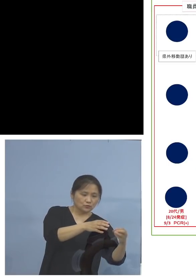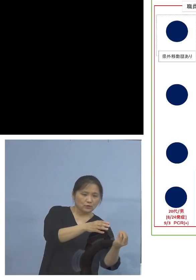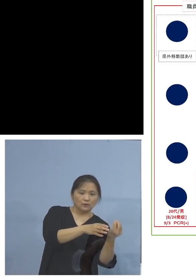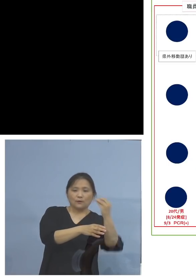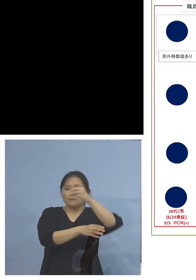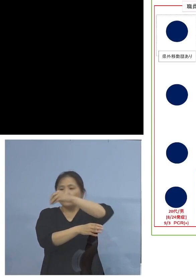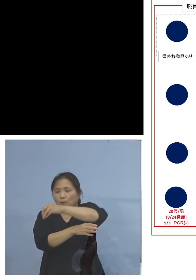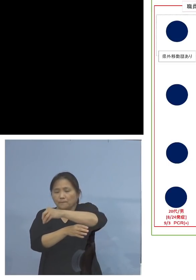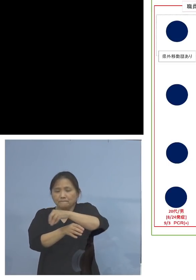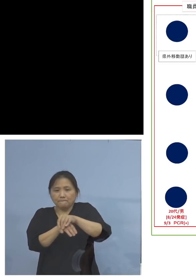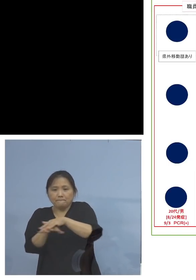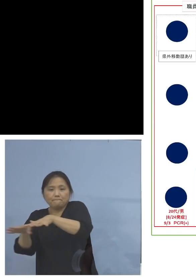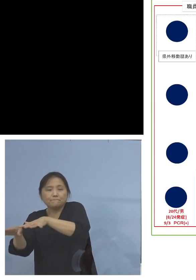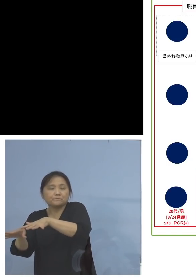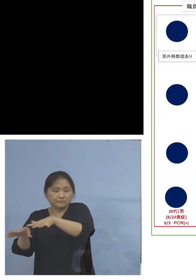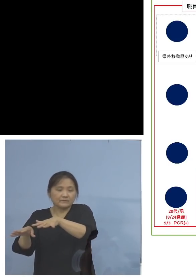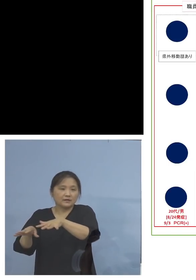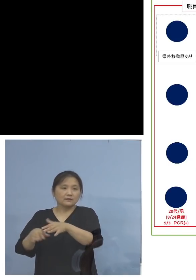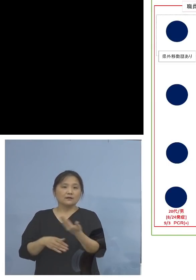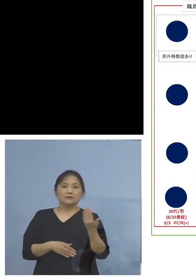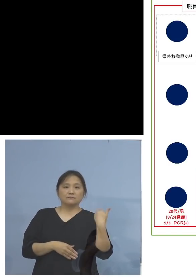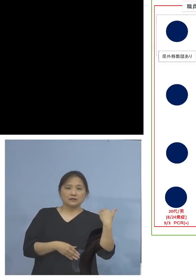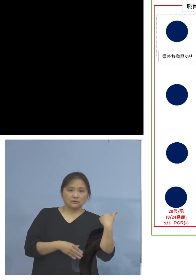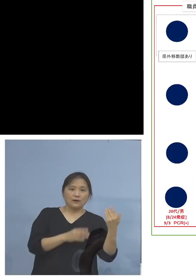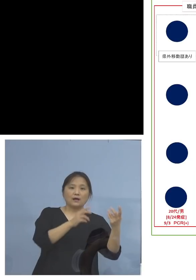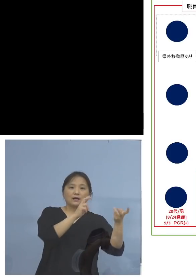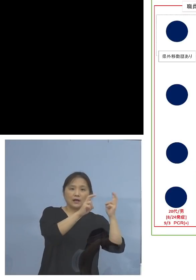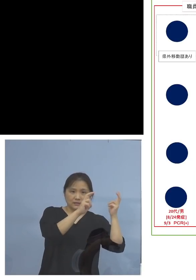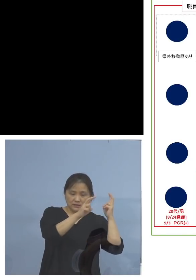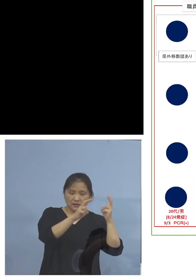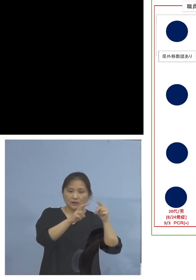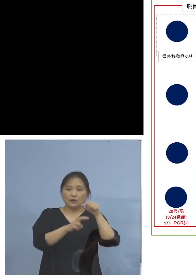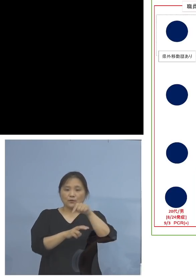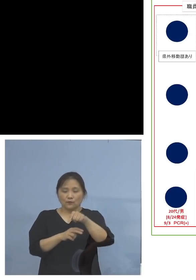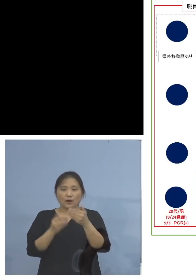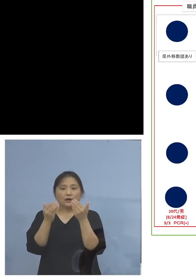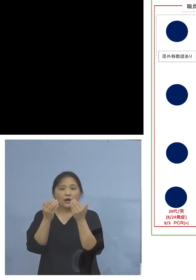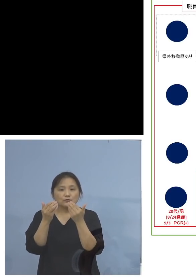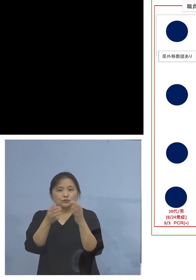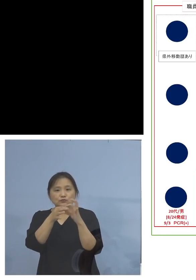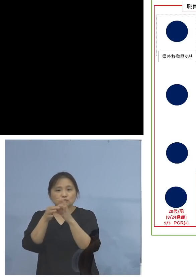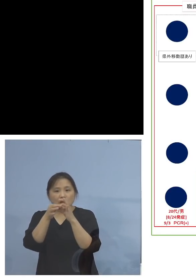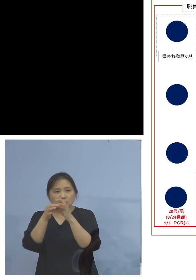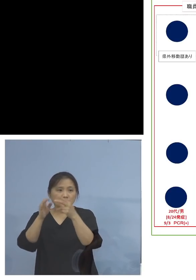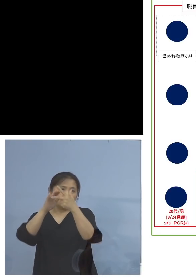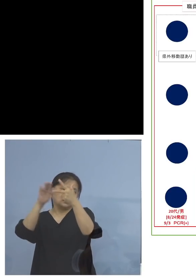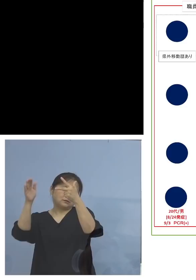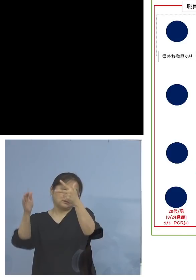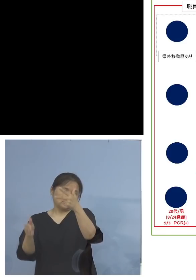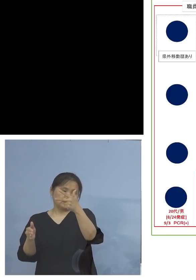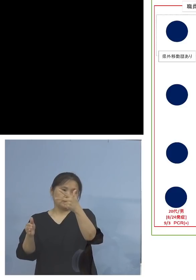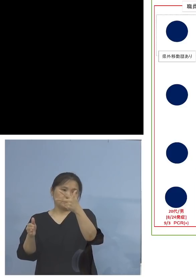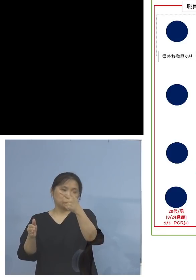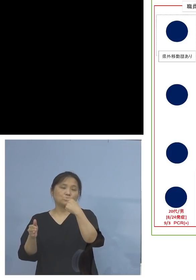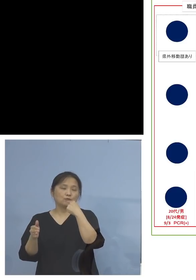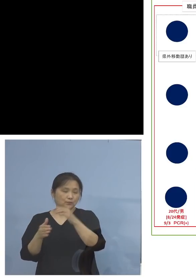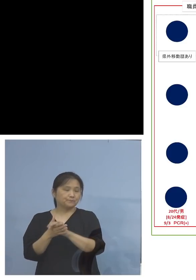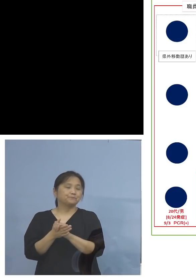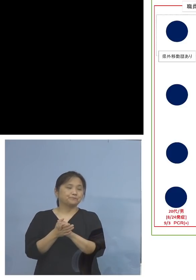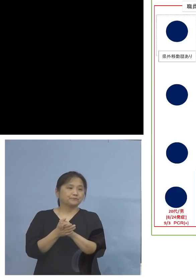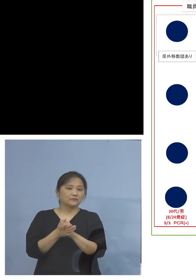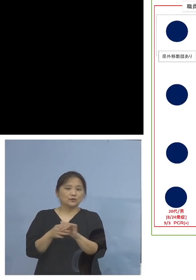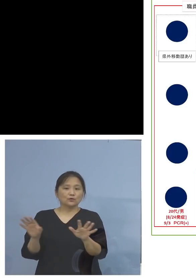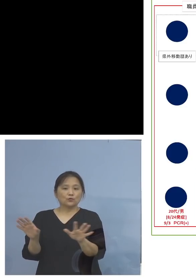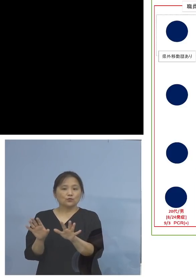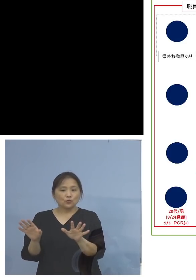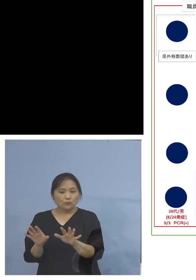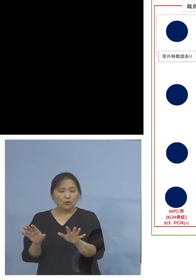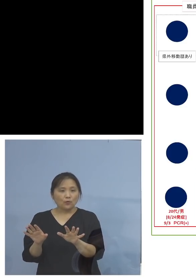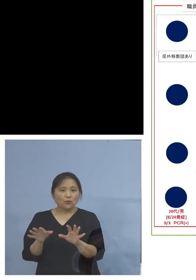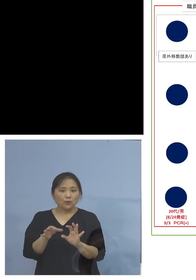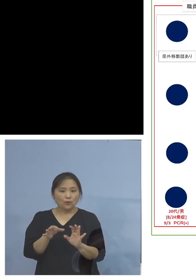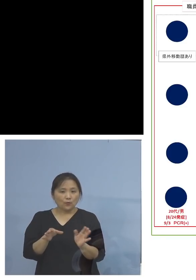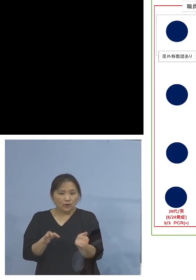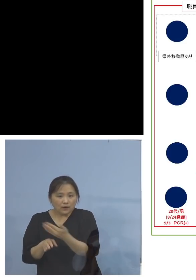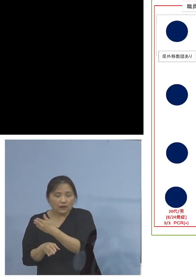持ち込まれるか、さっきは会社、今度は 学習関係施設での、つまり子どもさんたちから